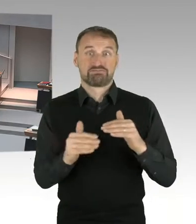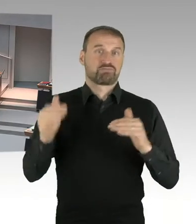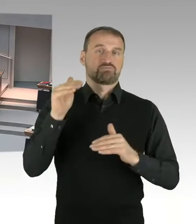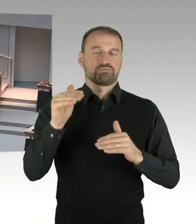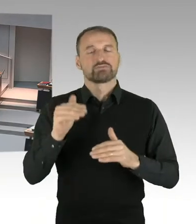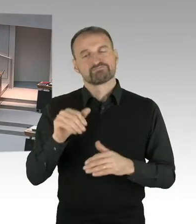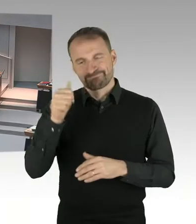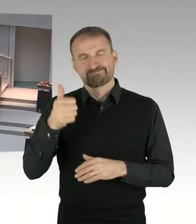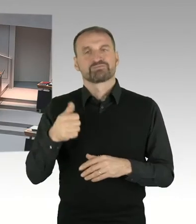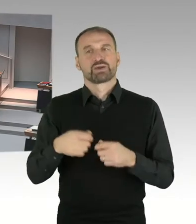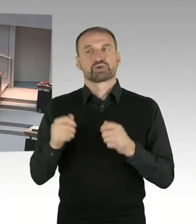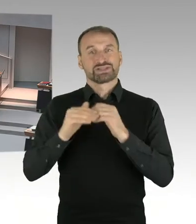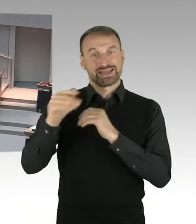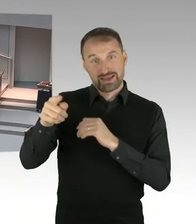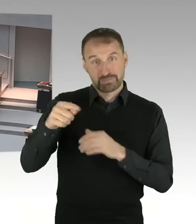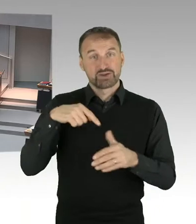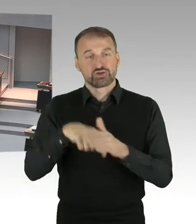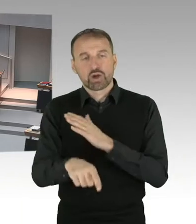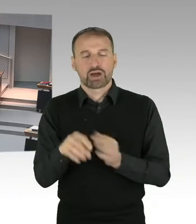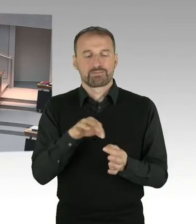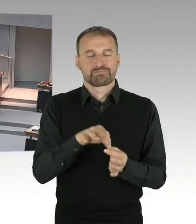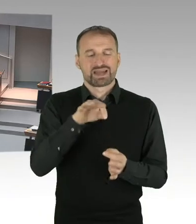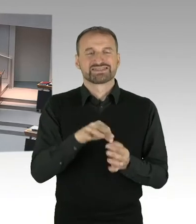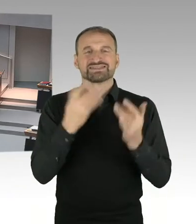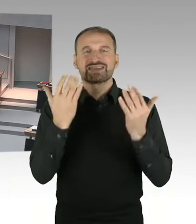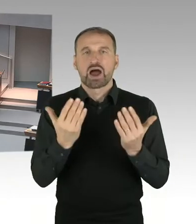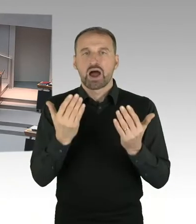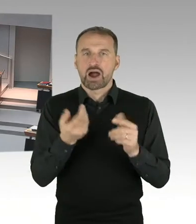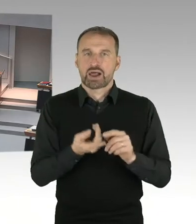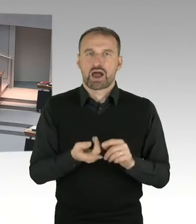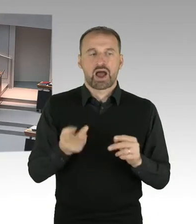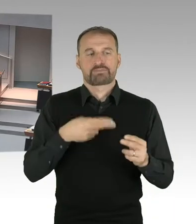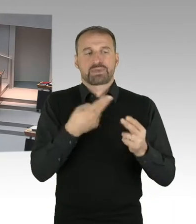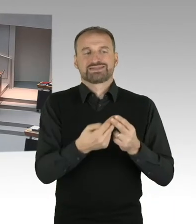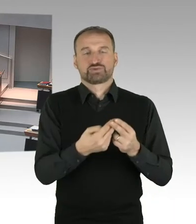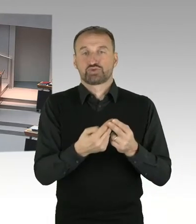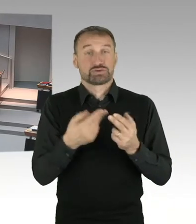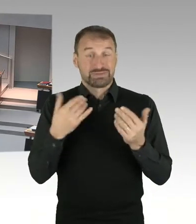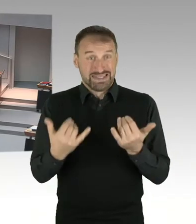Das heißt also, wenn die Werte zehnmal so hoch wären, würde es dann zu derselben Grundsteuer führen.